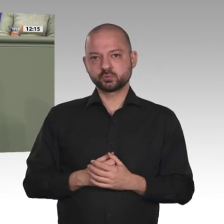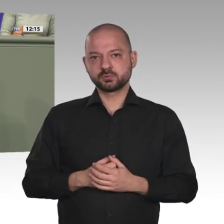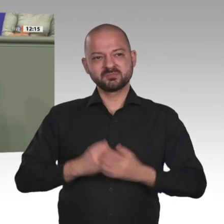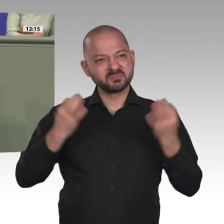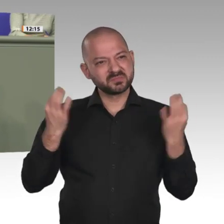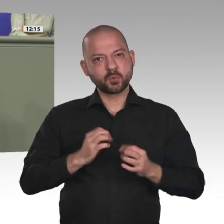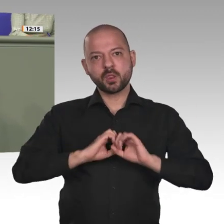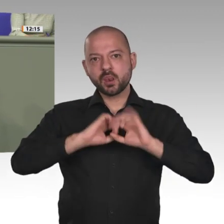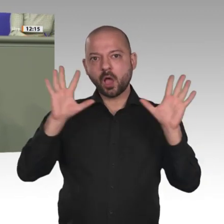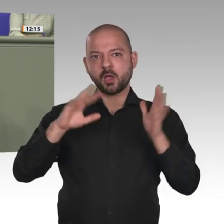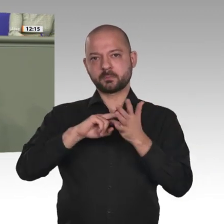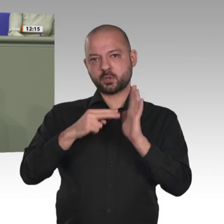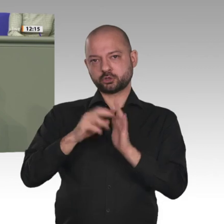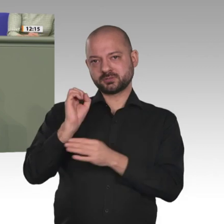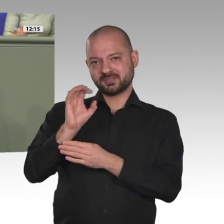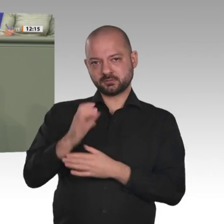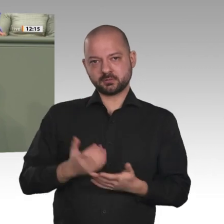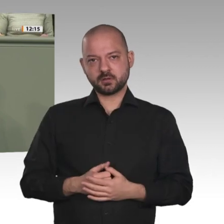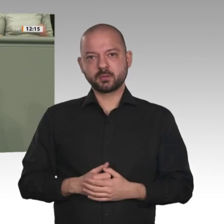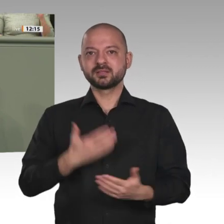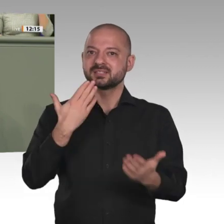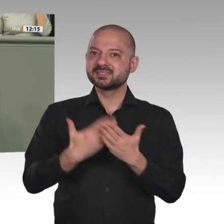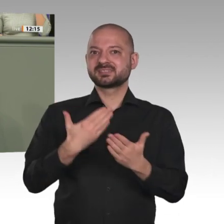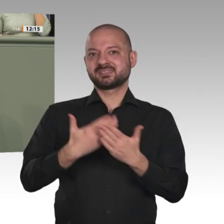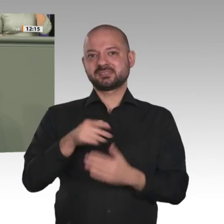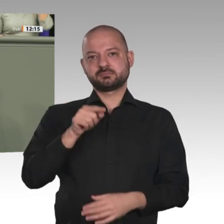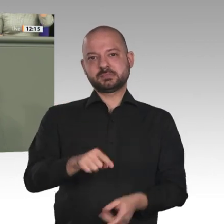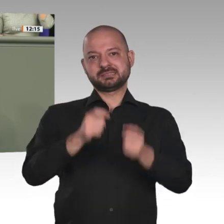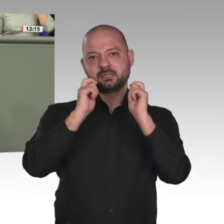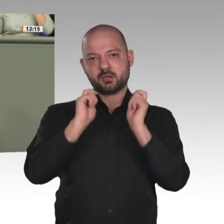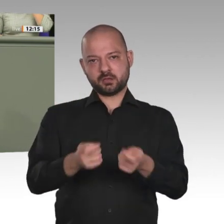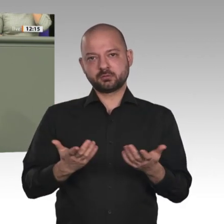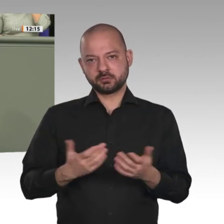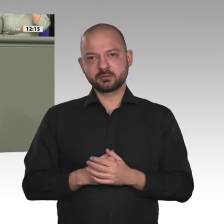die Entwicklungszusammenarbeit mit dem Sudan wieder aufzunehmen und alles zu tun, was